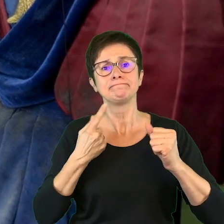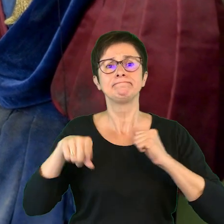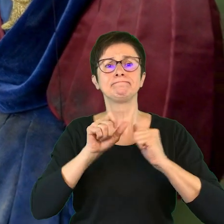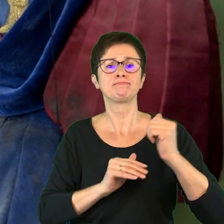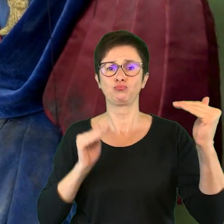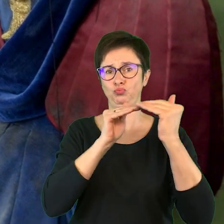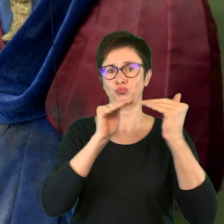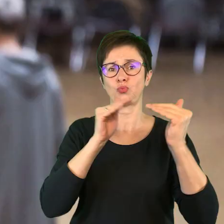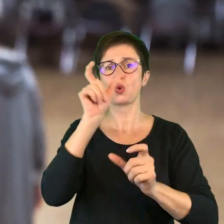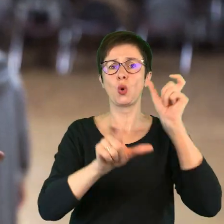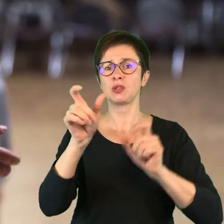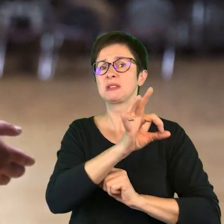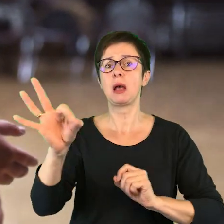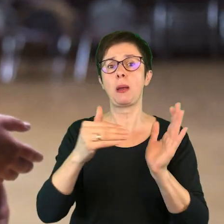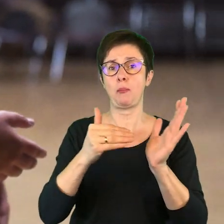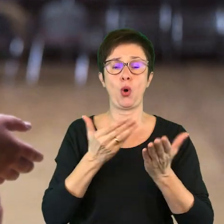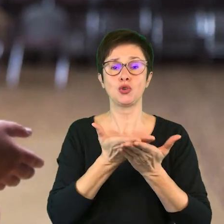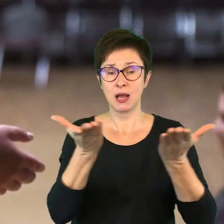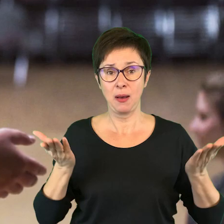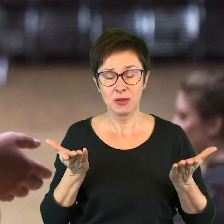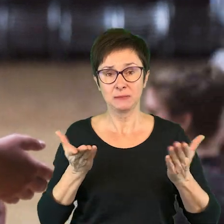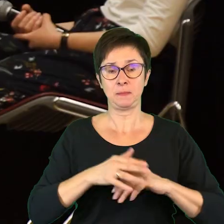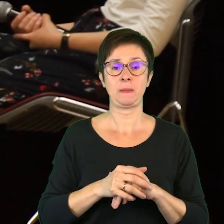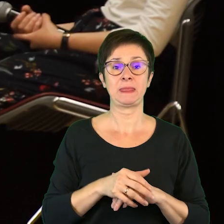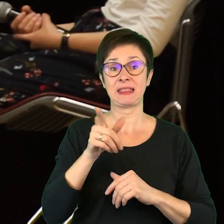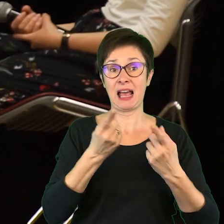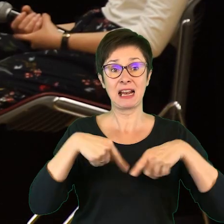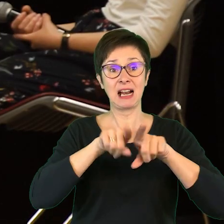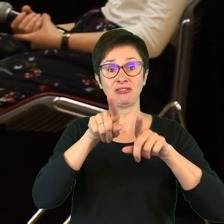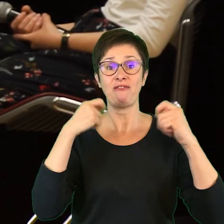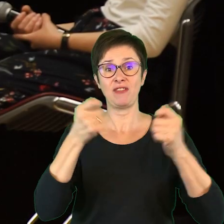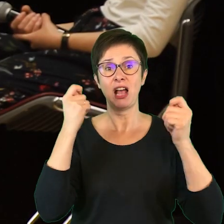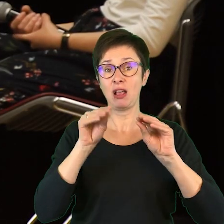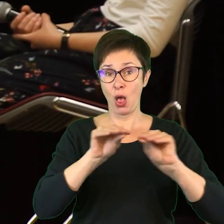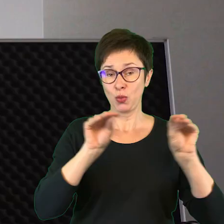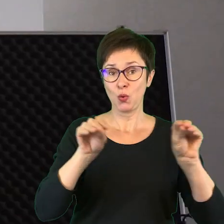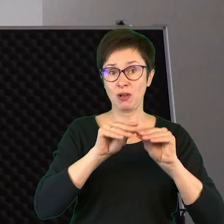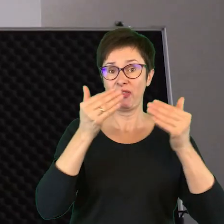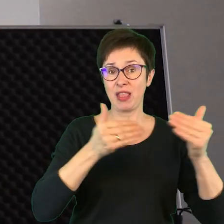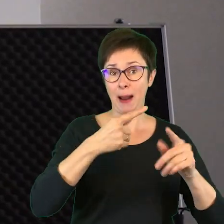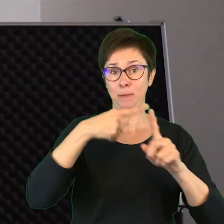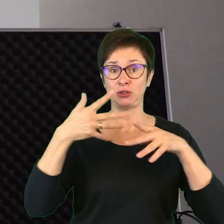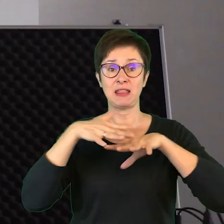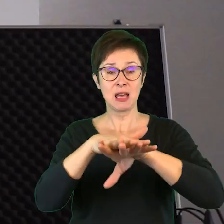do osób o specjalnych potrzebach. Do realizacji Festiwalu Integracyjnego „Teatr + integracja”